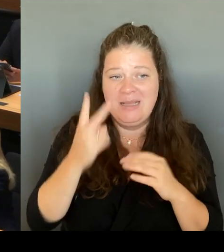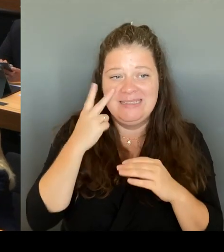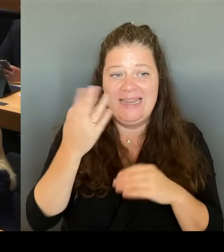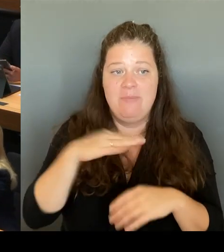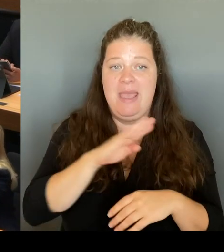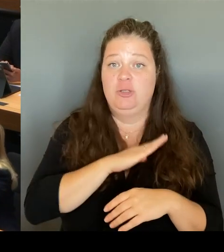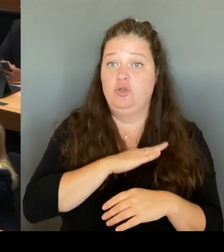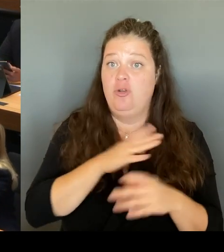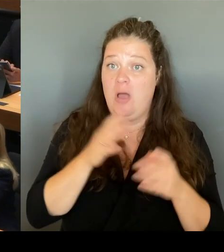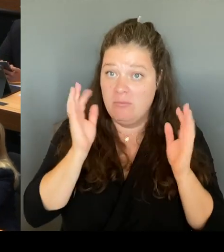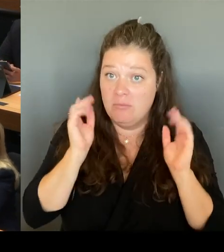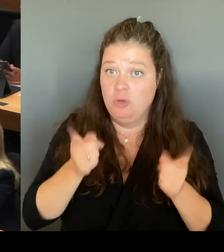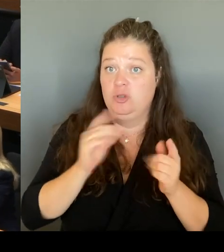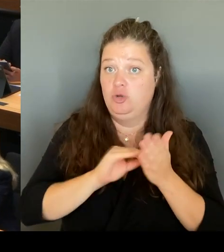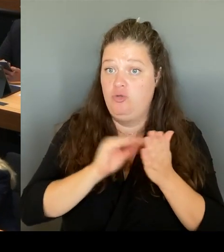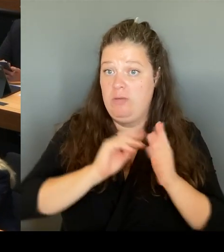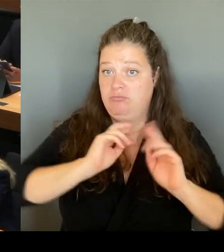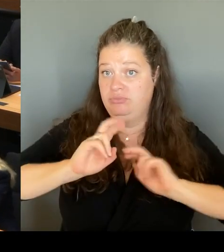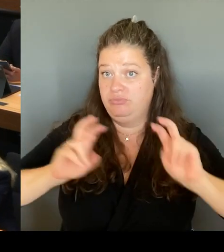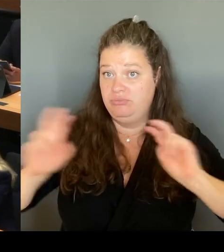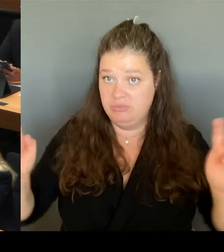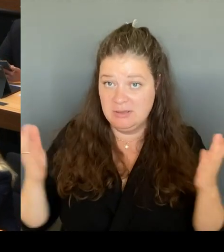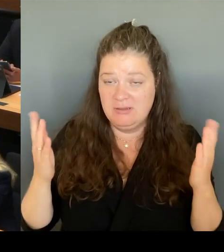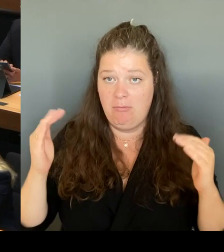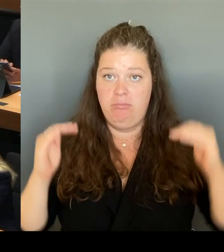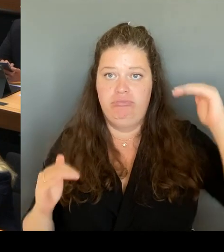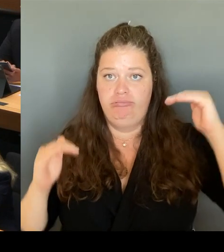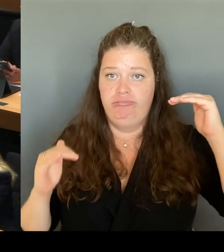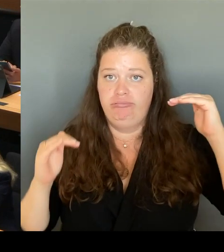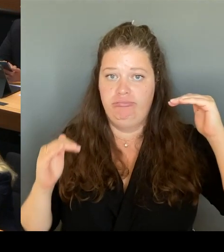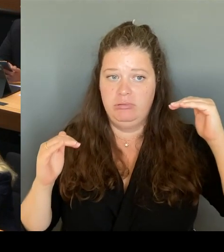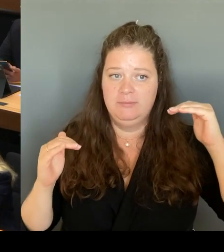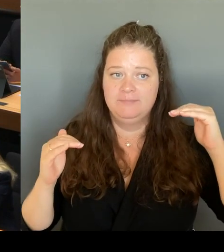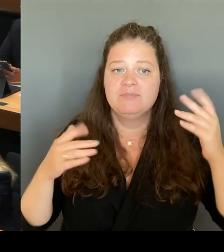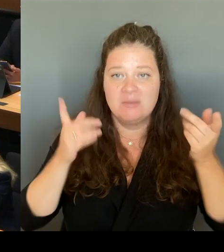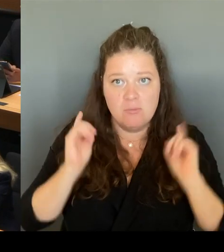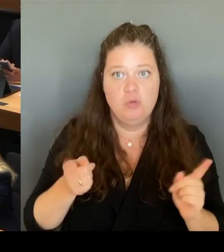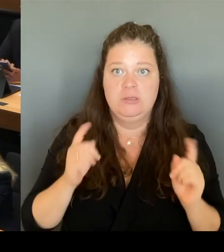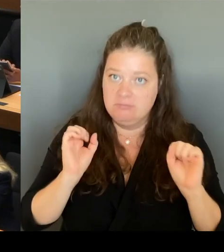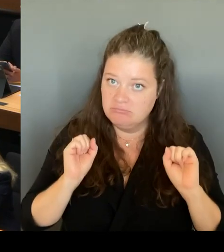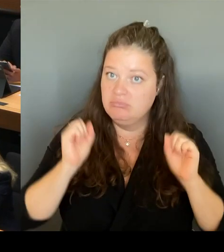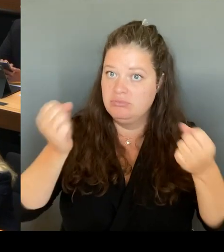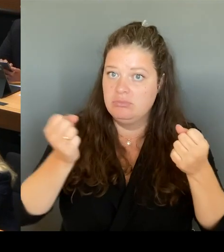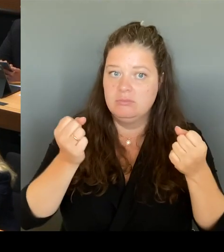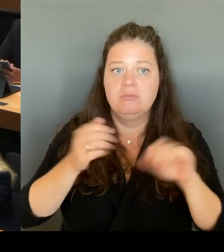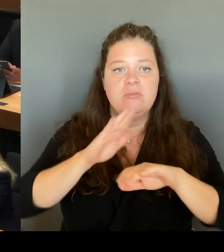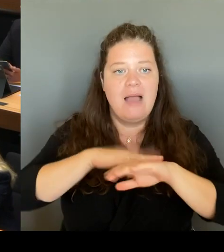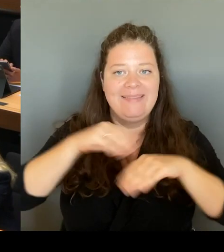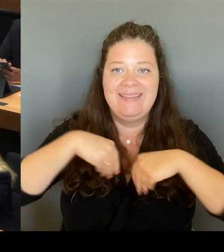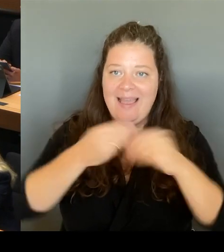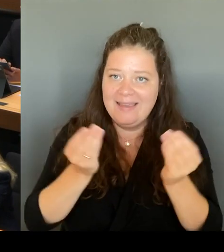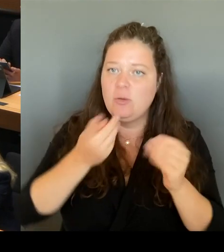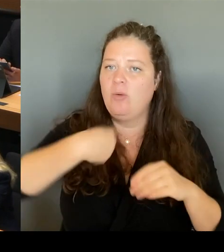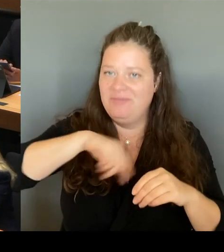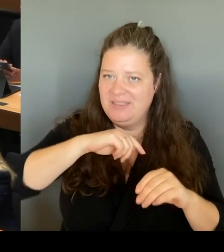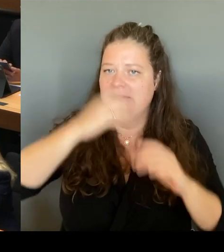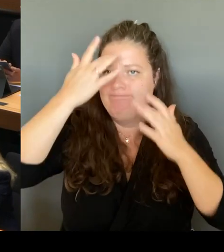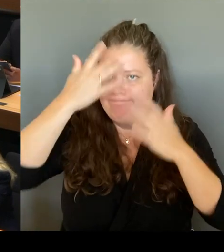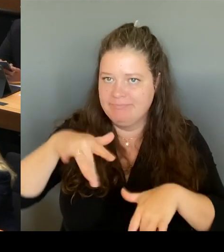und haben wir diese Tatsache anerkannt und haben einen Instrumentenkasten ausgegeben, der es möglich macht, individuell